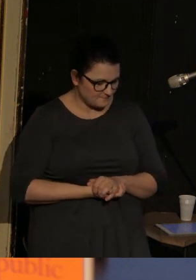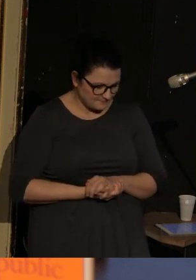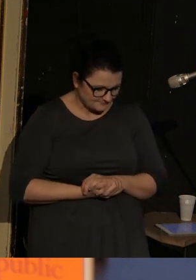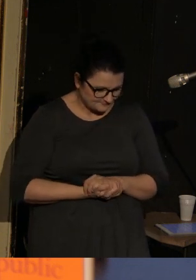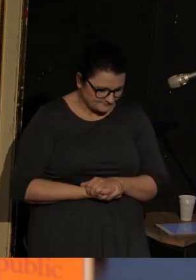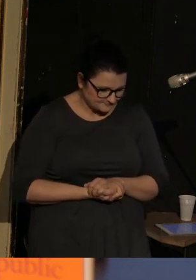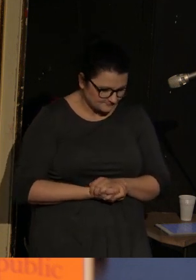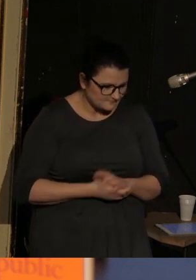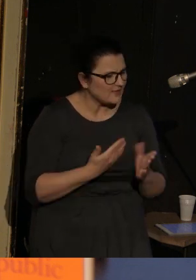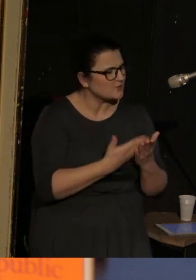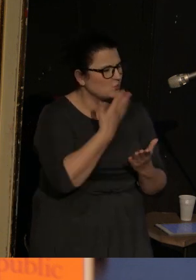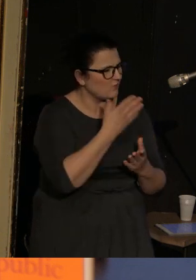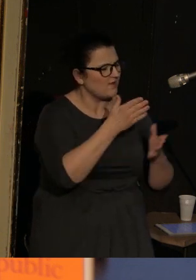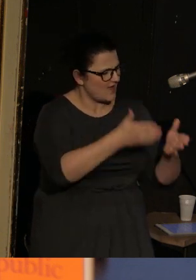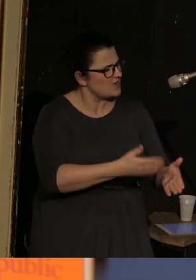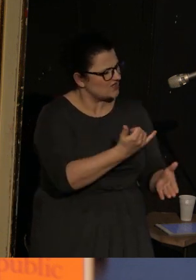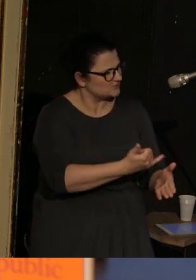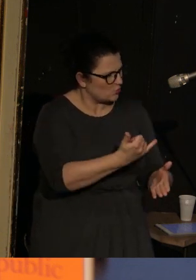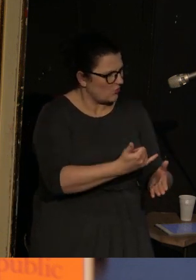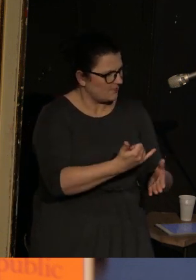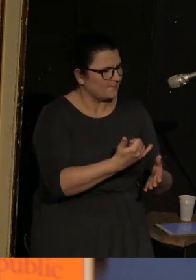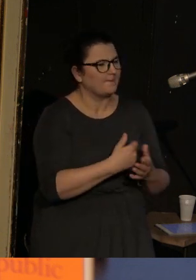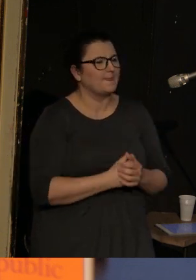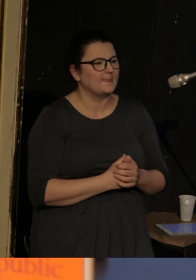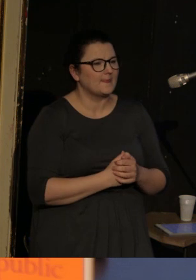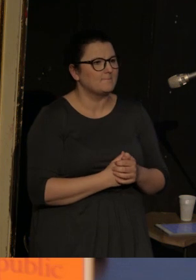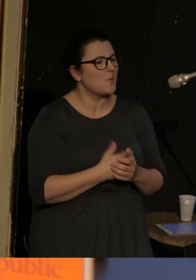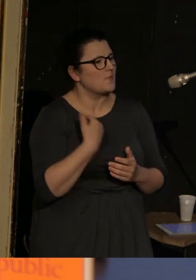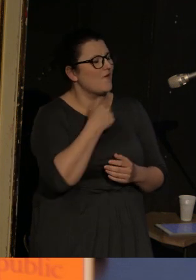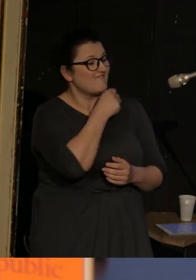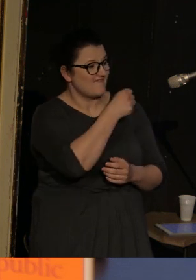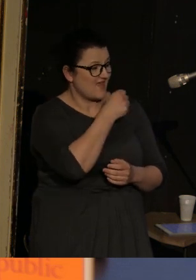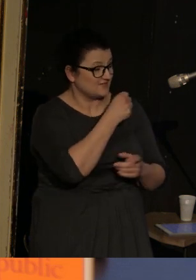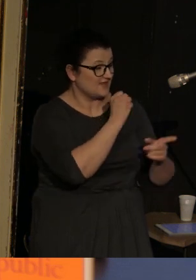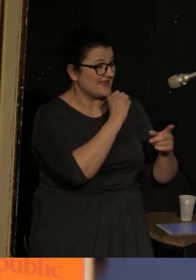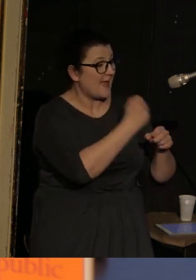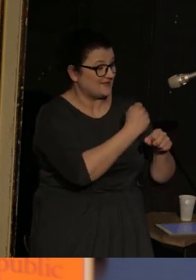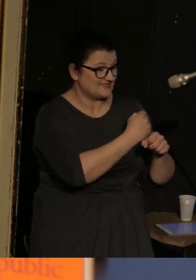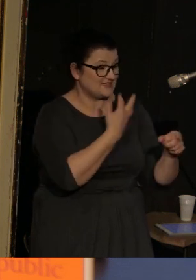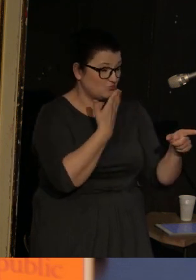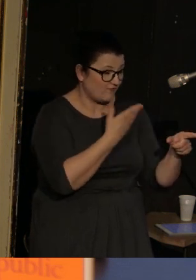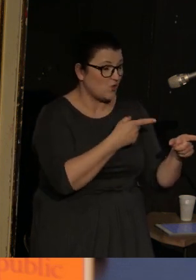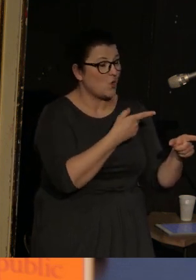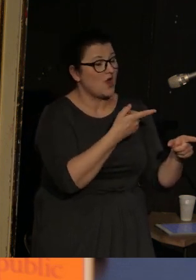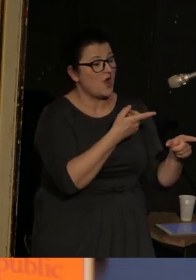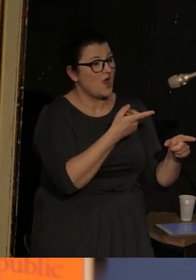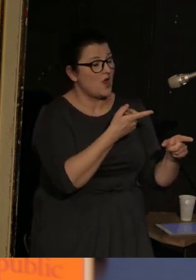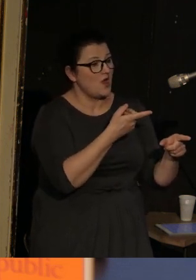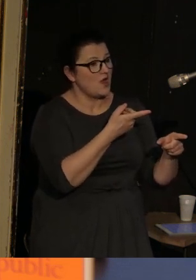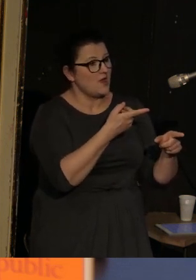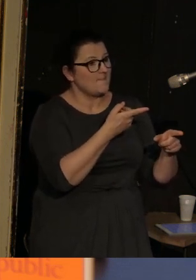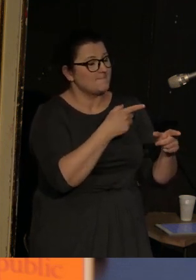Mówię o tym dziecku też dlatego, że w jednym z wywiadów Kaminski powiedział o tym, iż